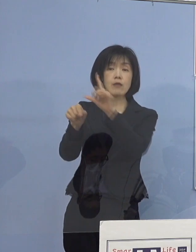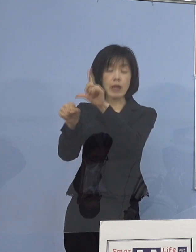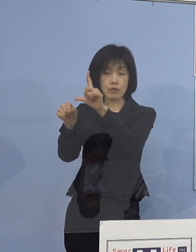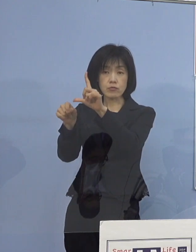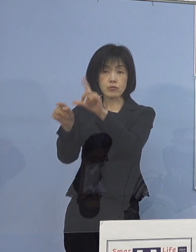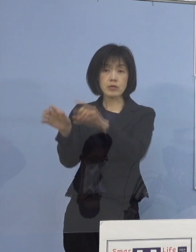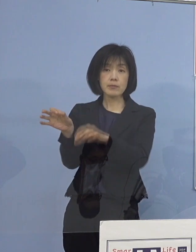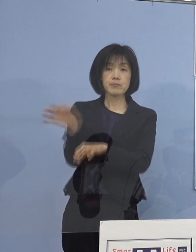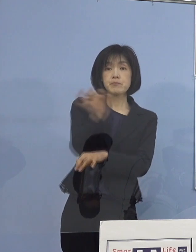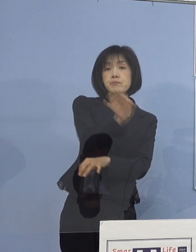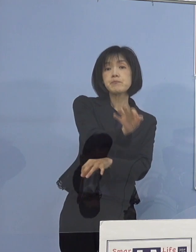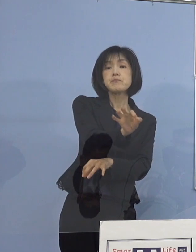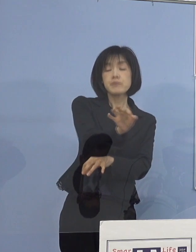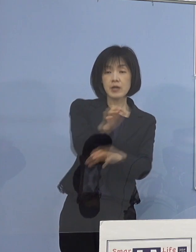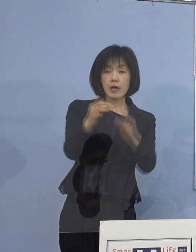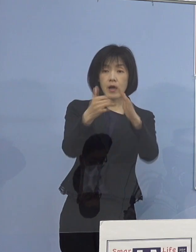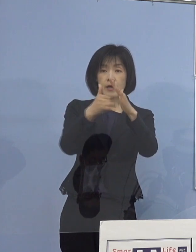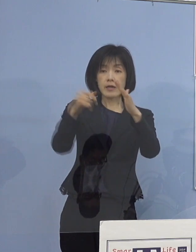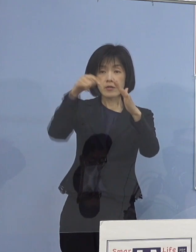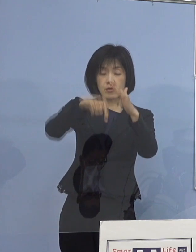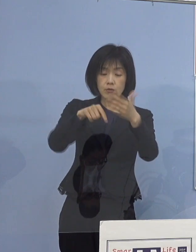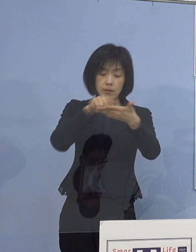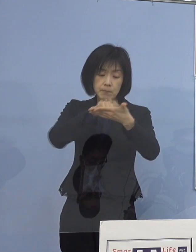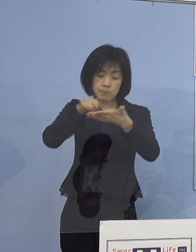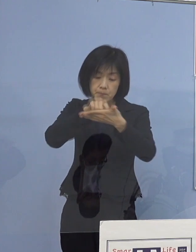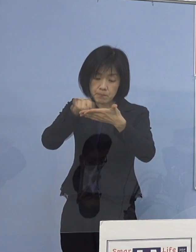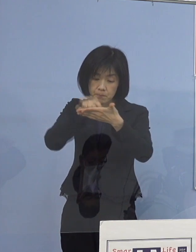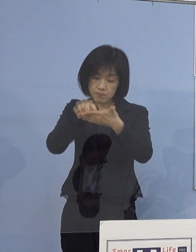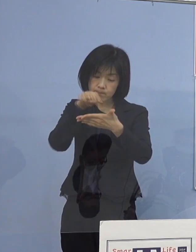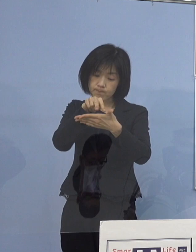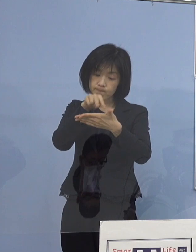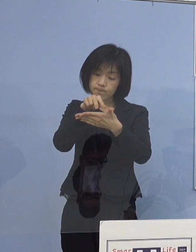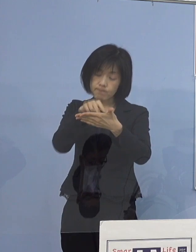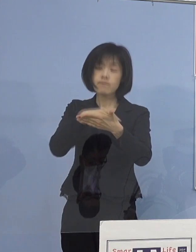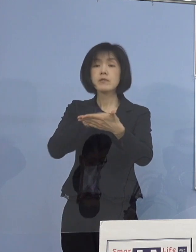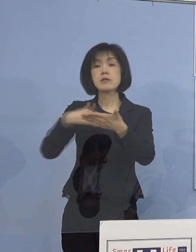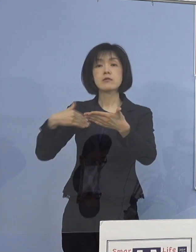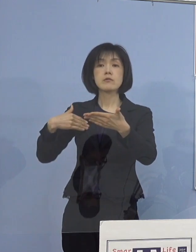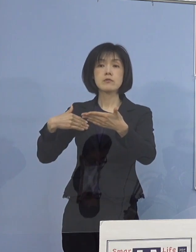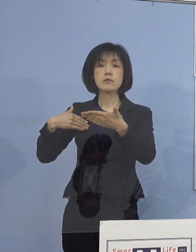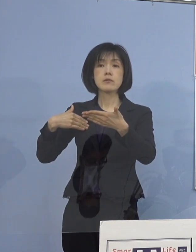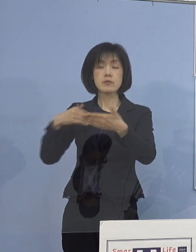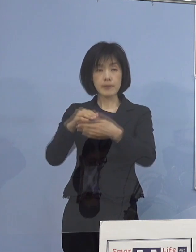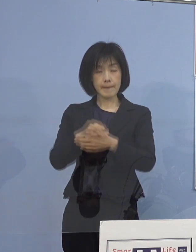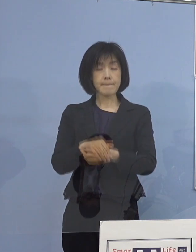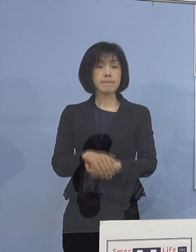家庭内で、ネット上で ご覧いただけるようにして参りたいと